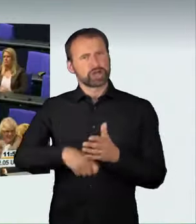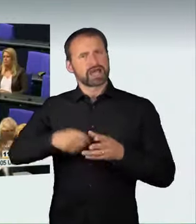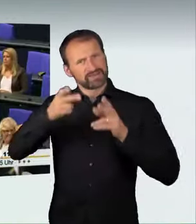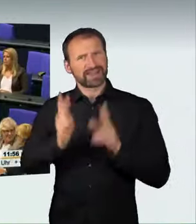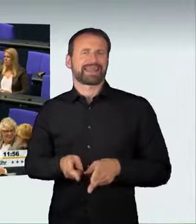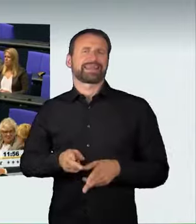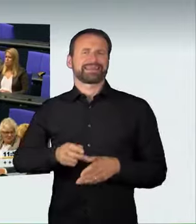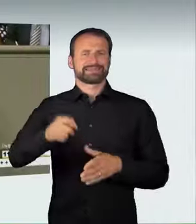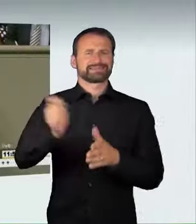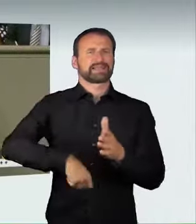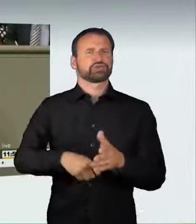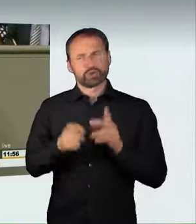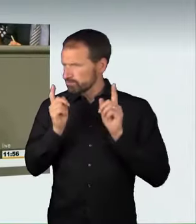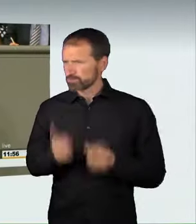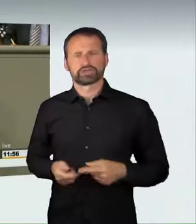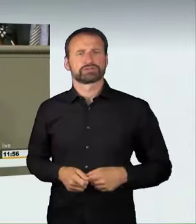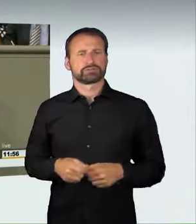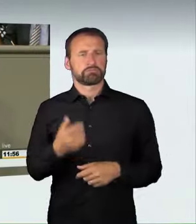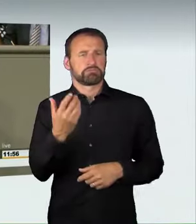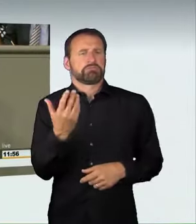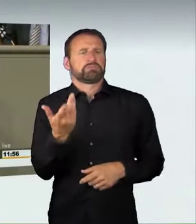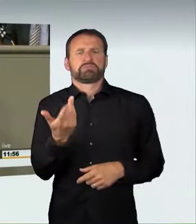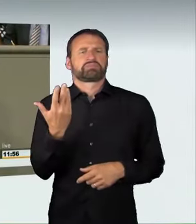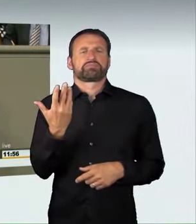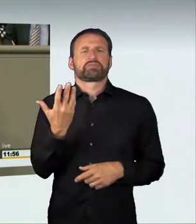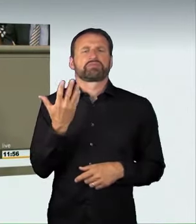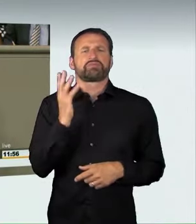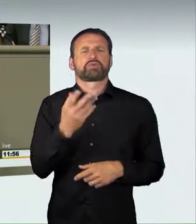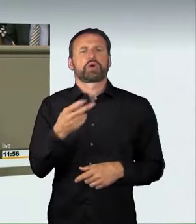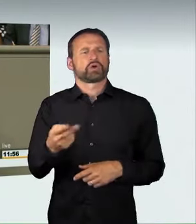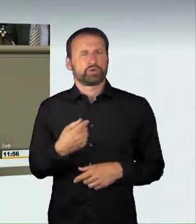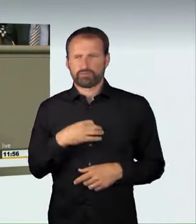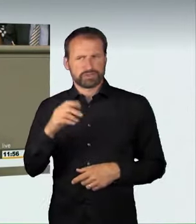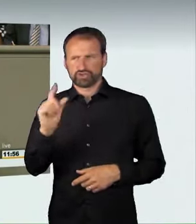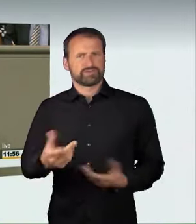Wir können heute einen guten Gesetzentwurf vorlegen, der genau diese Strafrechtslücken schließt. Ich möchte mich ganz ausdrücklich